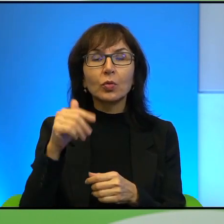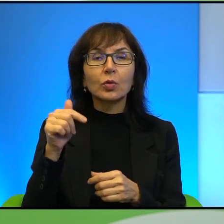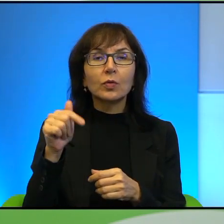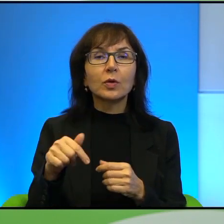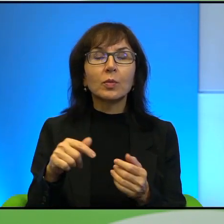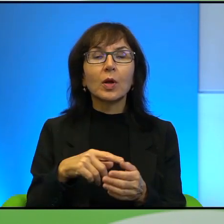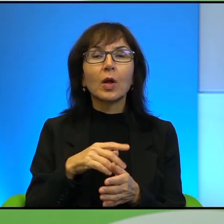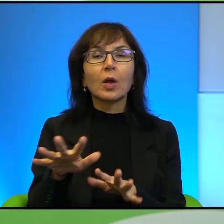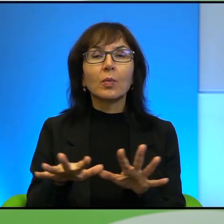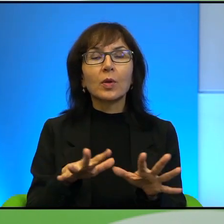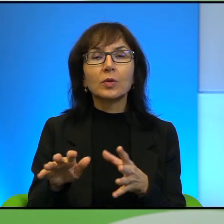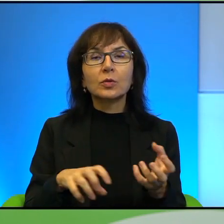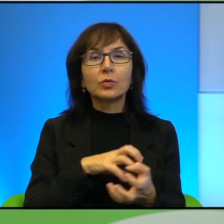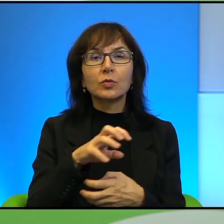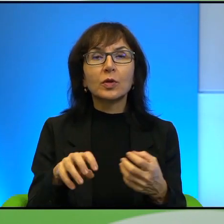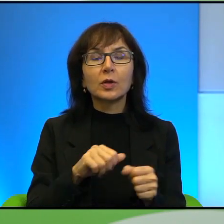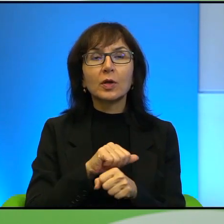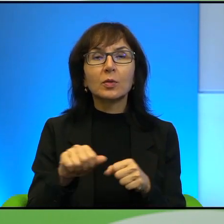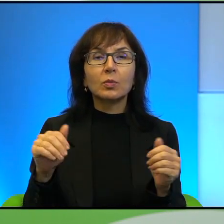Jest właśnie, tak jak Pan powiedział, takim okruszkiem wrzuconym w ten świat,